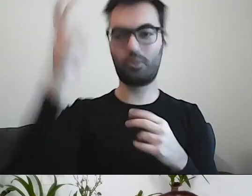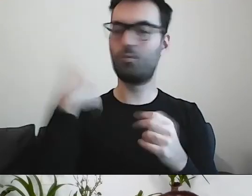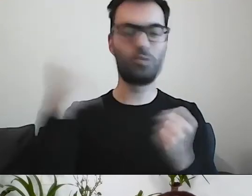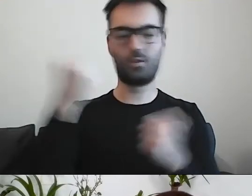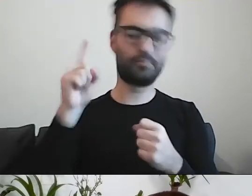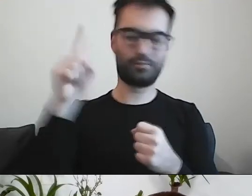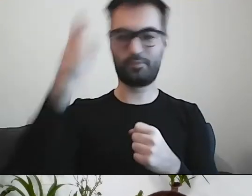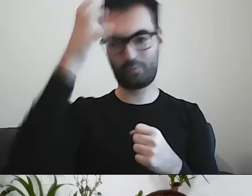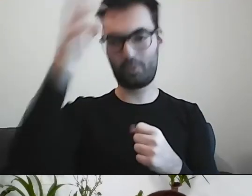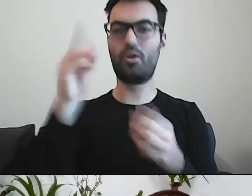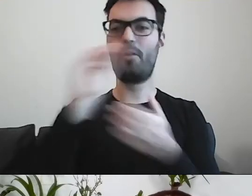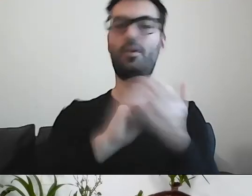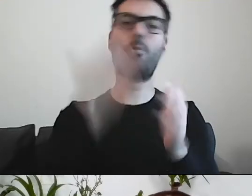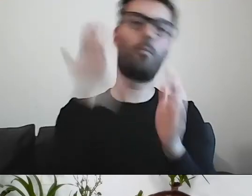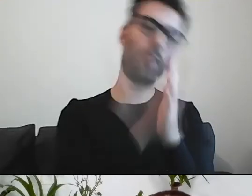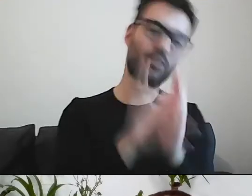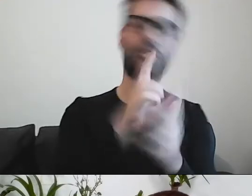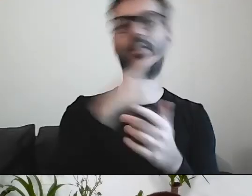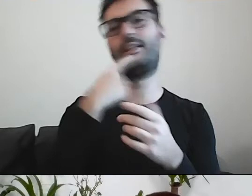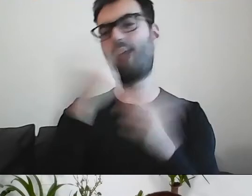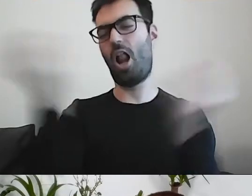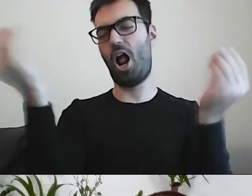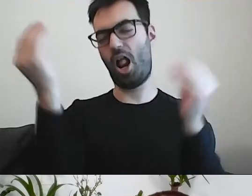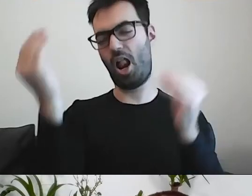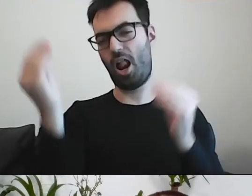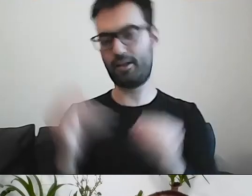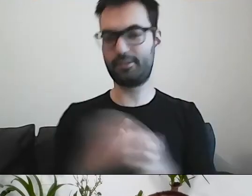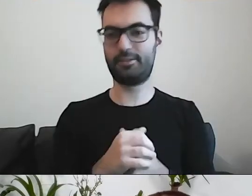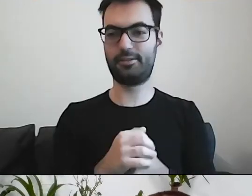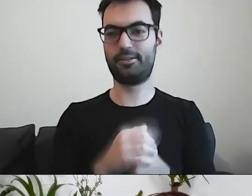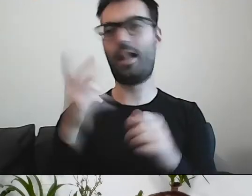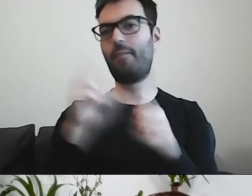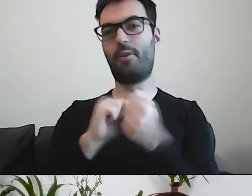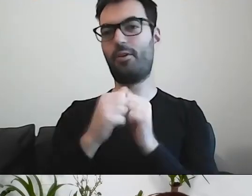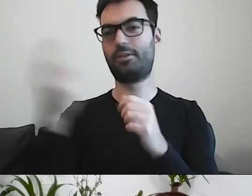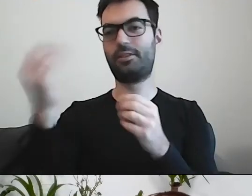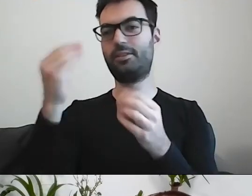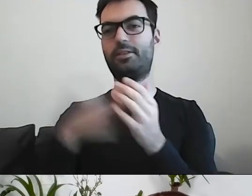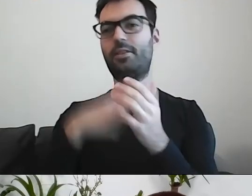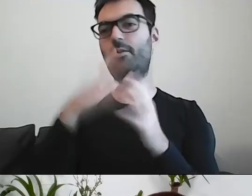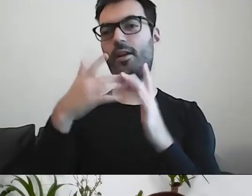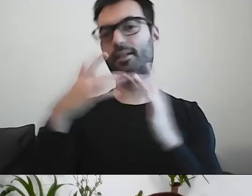Czy ten, co napisał prosto, czy ten, co dodał terminów fachowych, czy ten, co napisał ładnie, urzędowo.